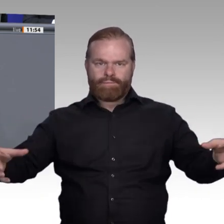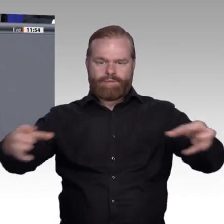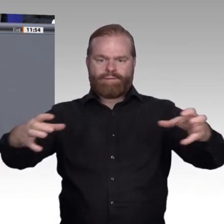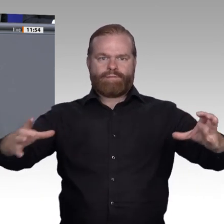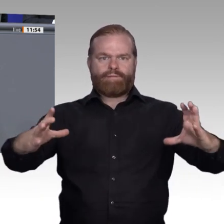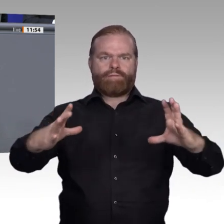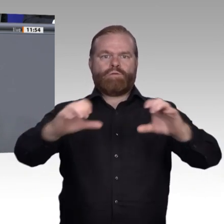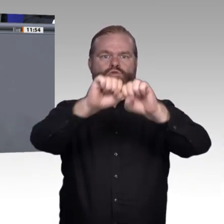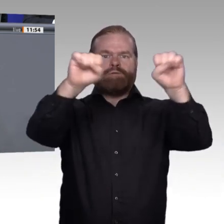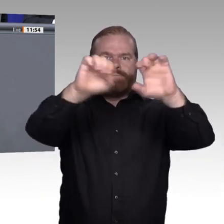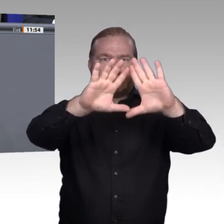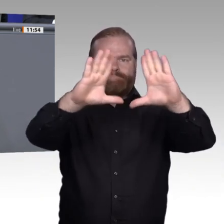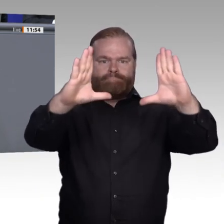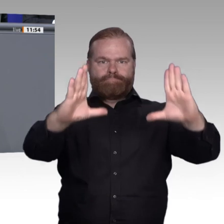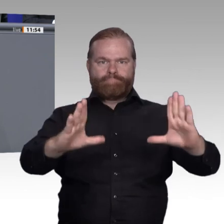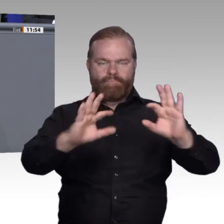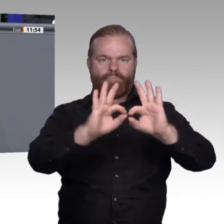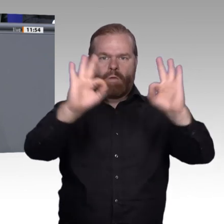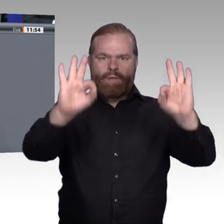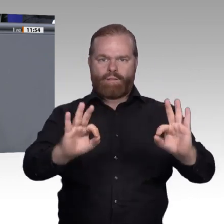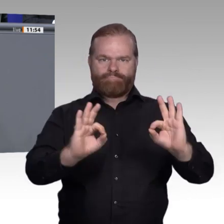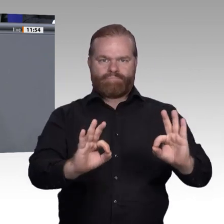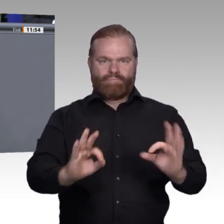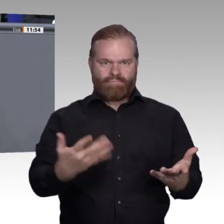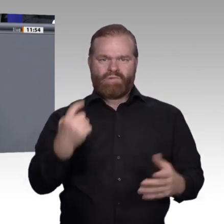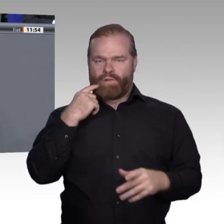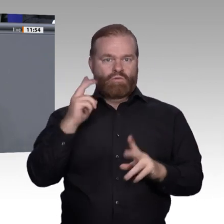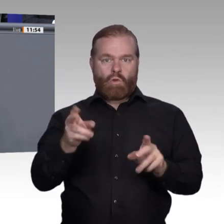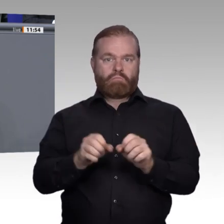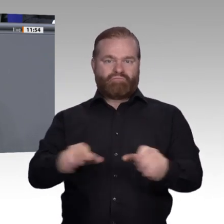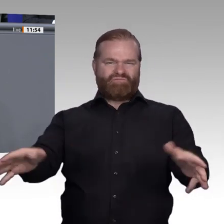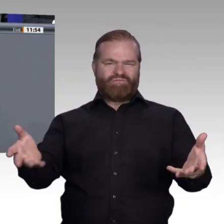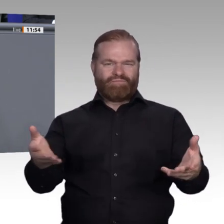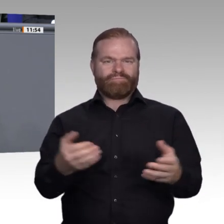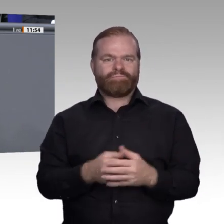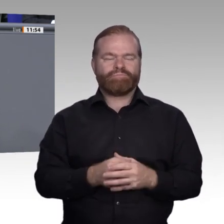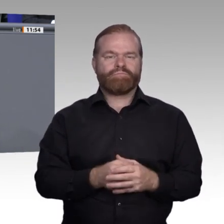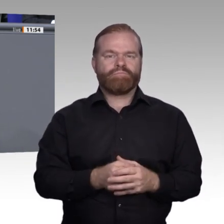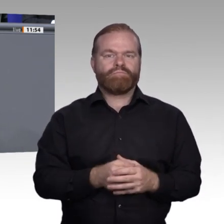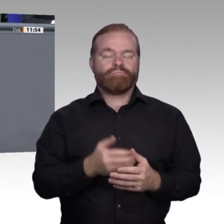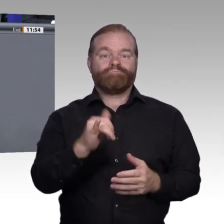mit seiner Bildung hat, dass sie eine Perspektive bietet. Deswegen, glaube ich, müssen wir